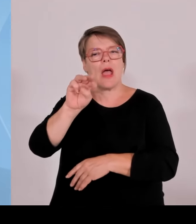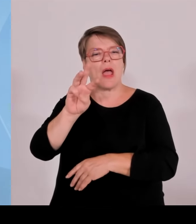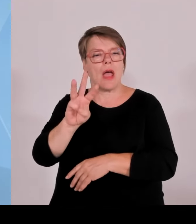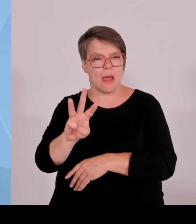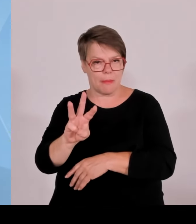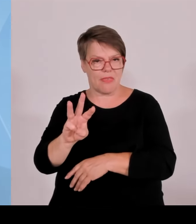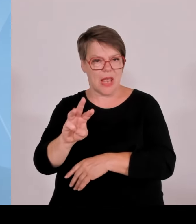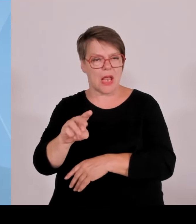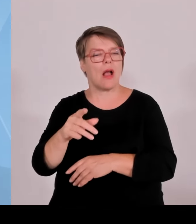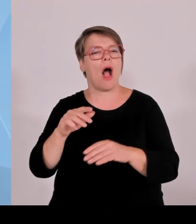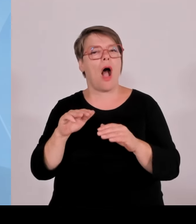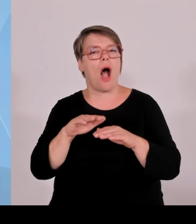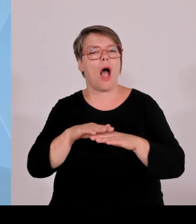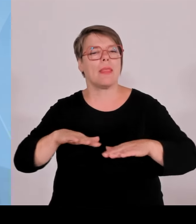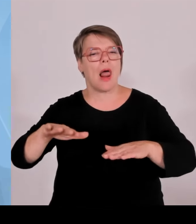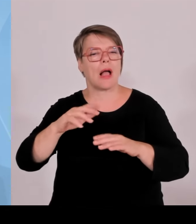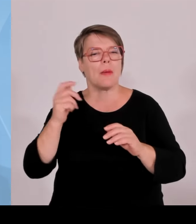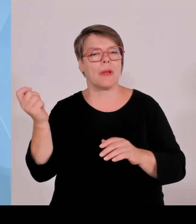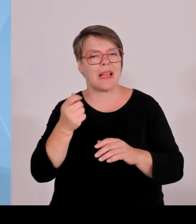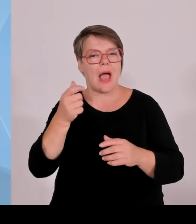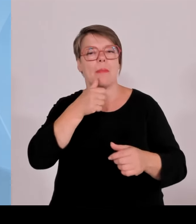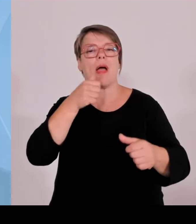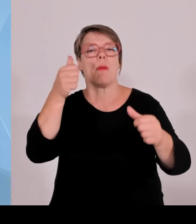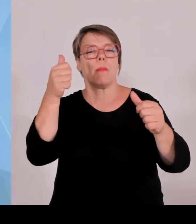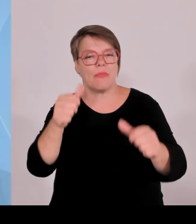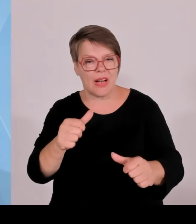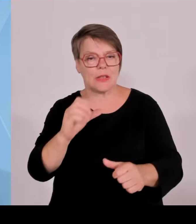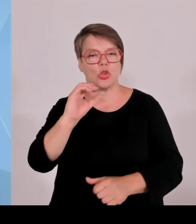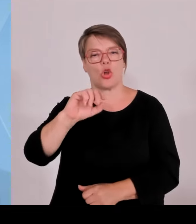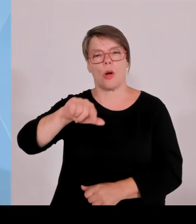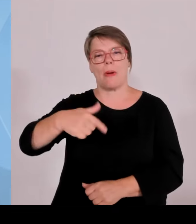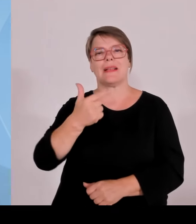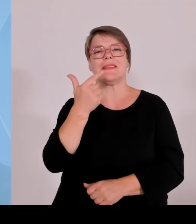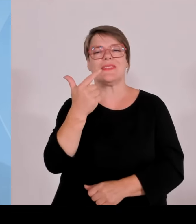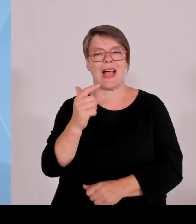wie viel wird dort Strom eingespeist. Und dann wird bei einem Windrad ein